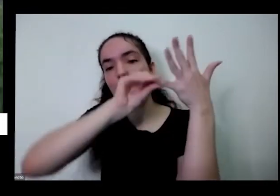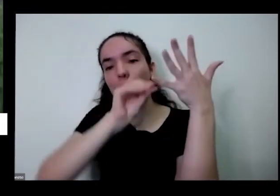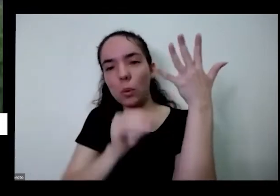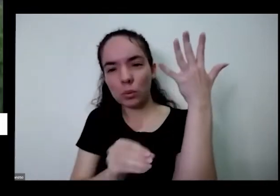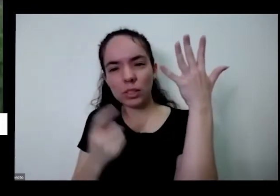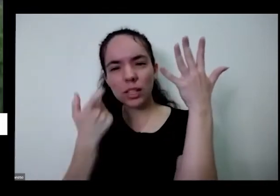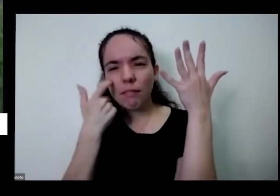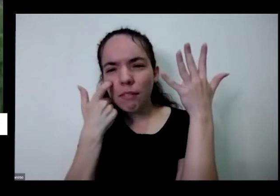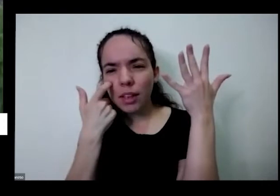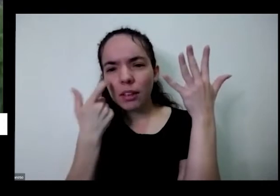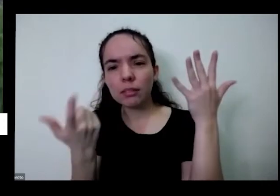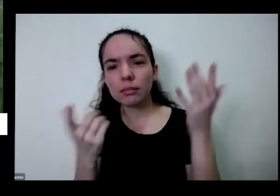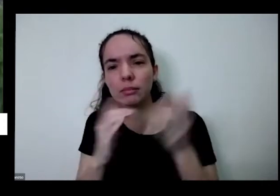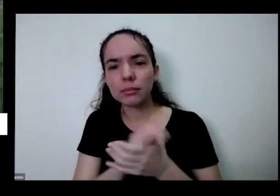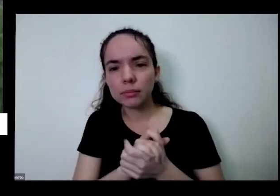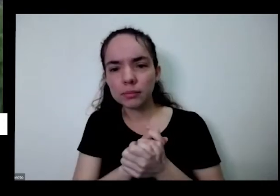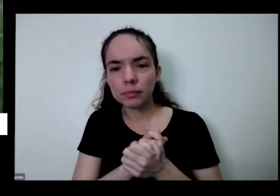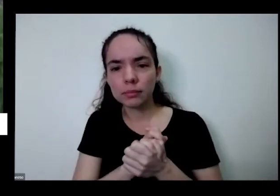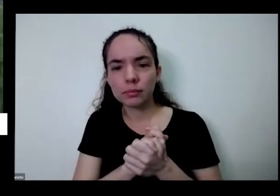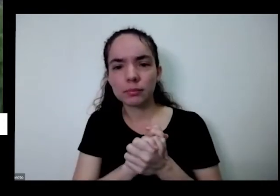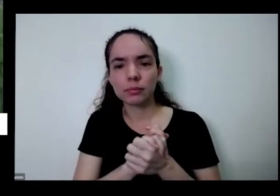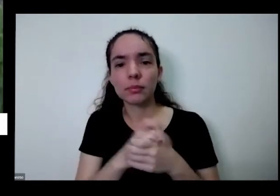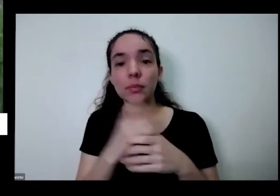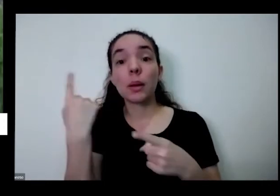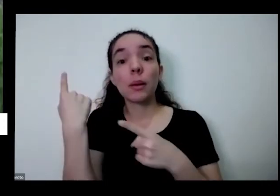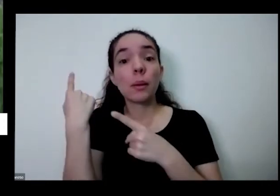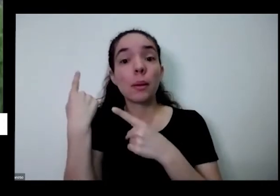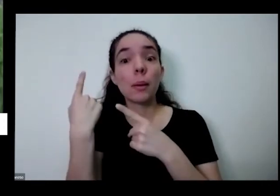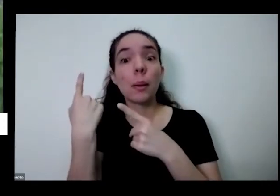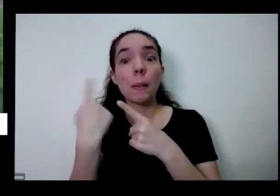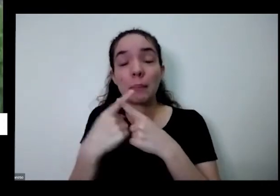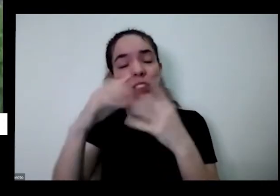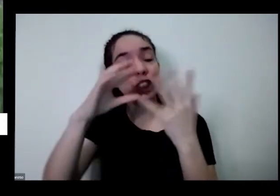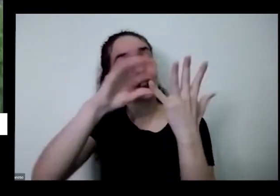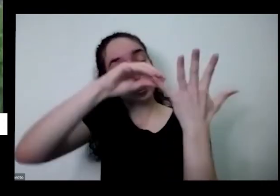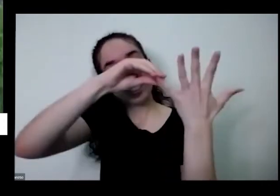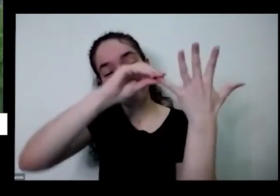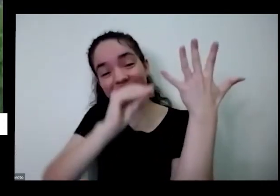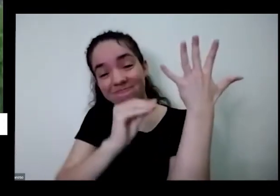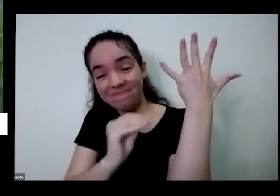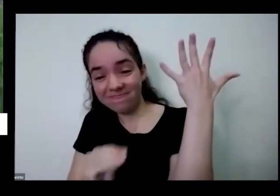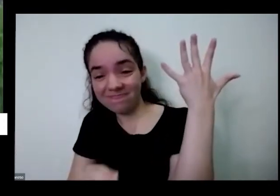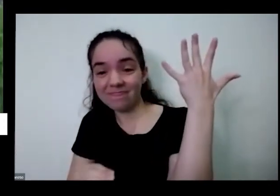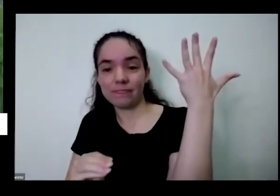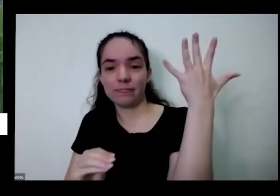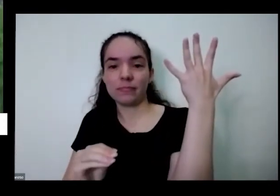a minha não tem esse talinhos o que você tira mesmo arrastando faz um arrasto para baixo vou